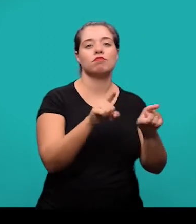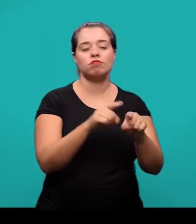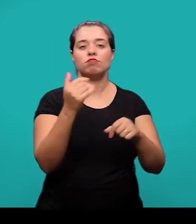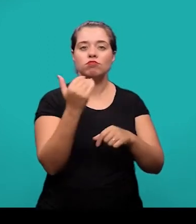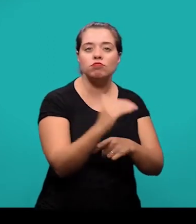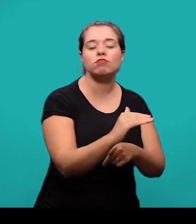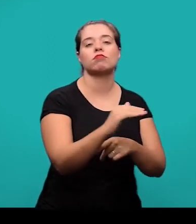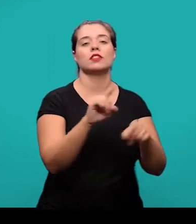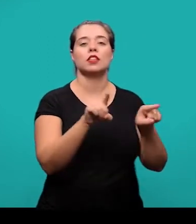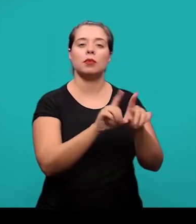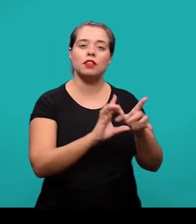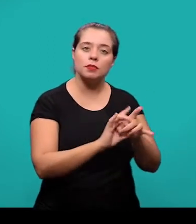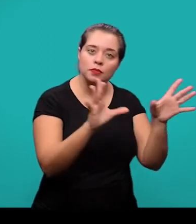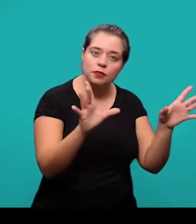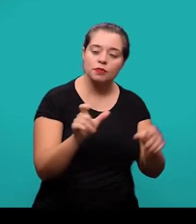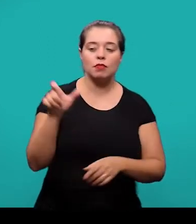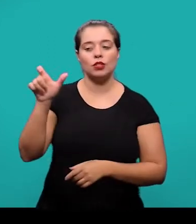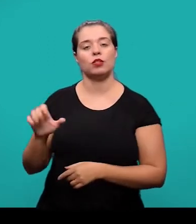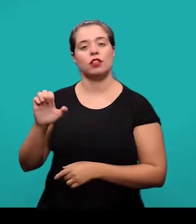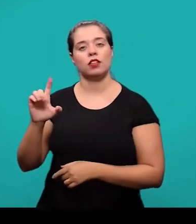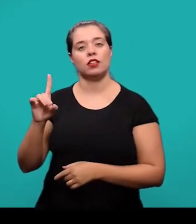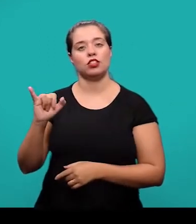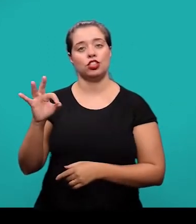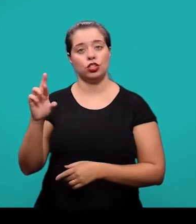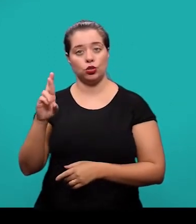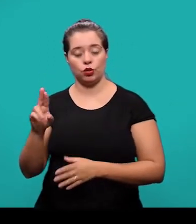e a sua disponibilidade, que foram inseridas pelo editor do periódico.